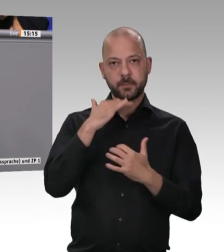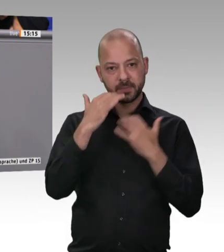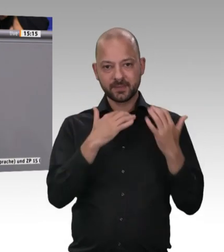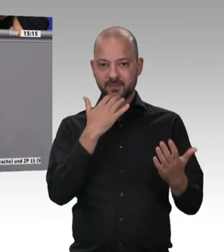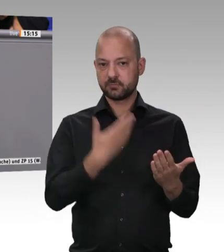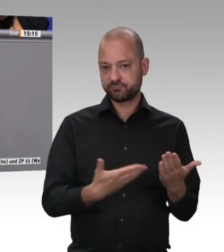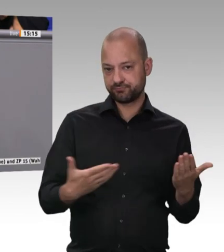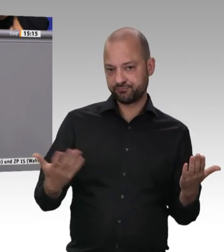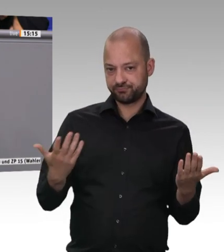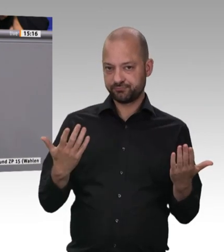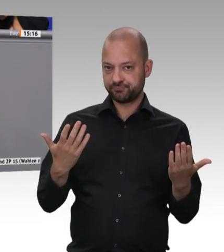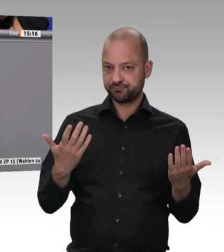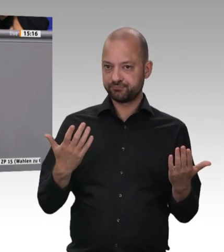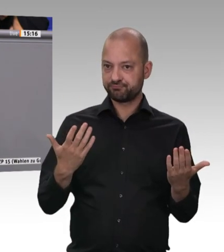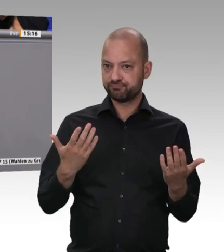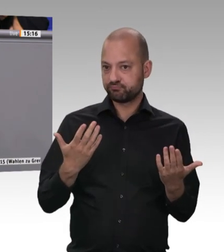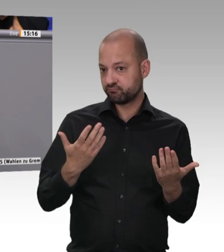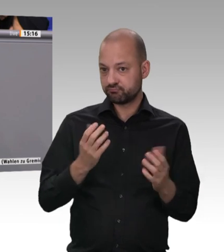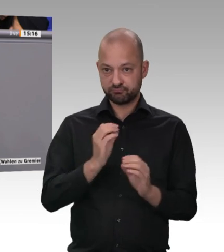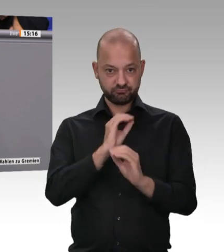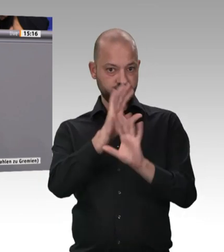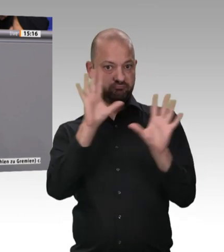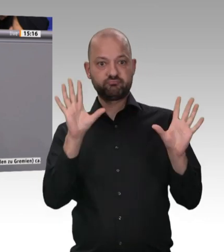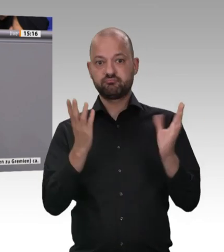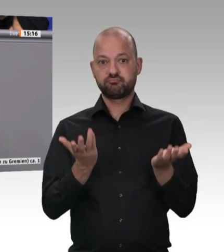Schreiben an die Bundeskanzlerin sehr präzise Vorschläge gemacht, so